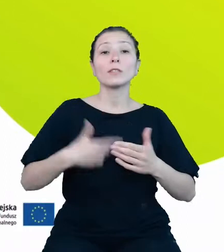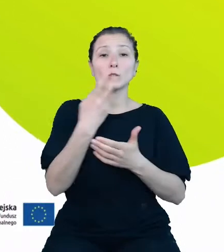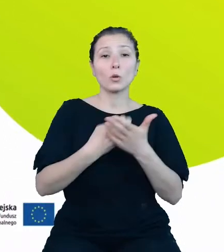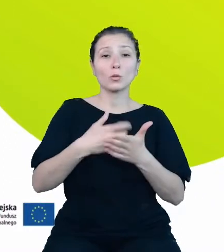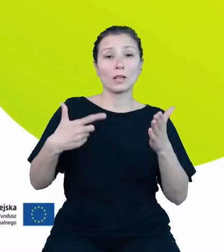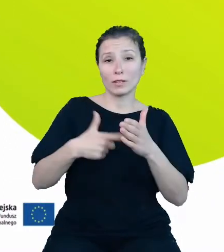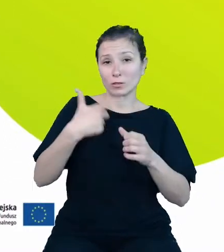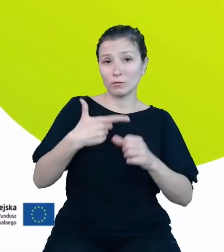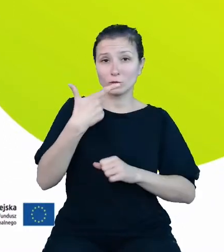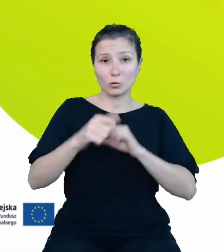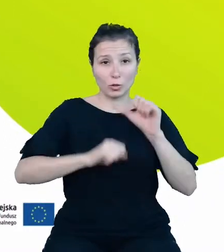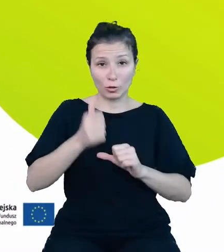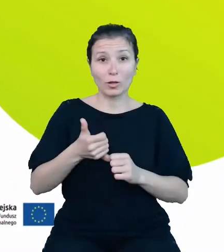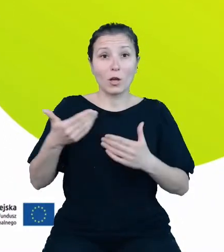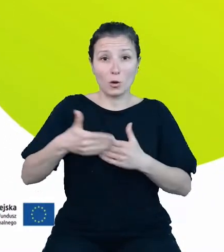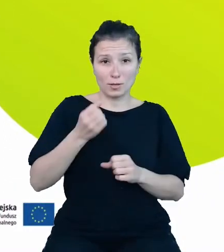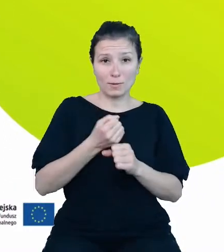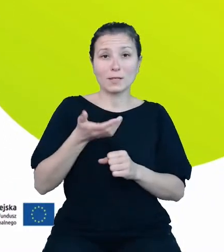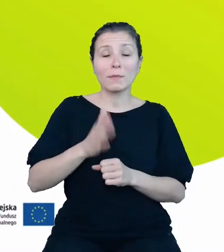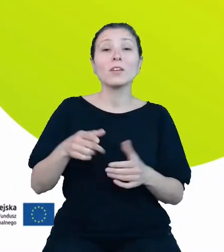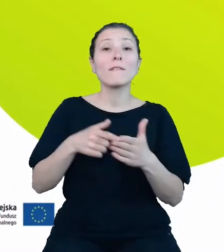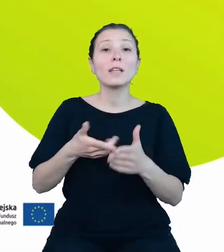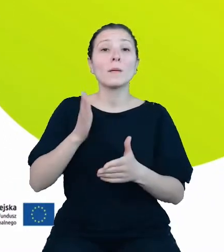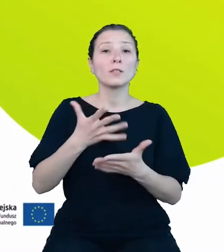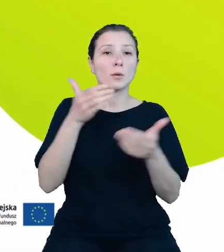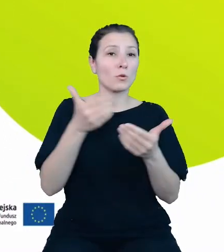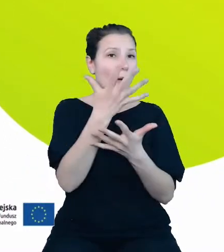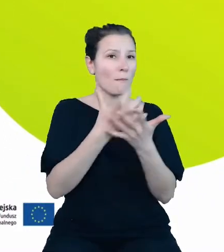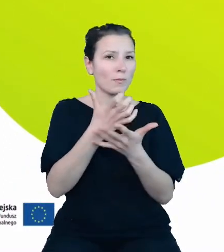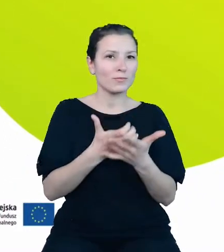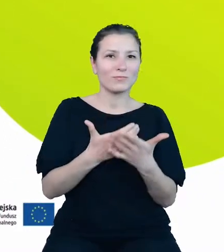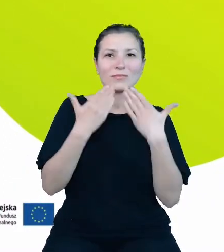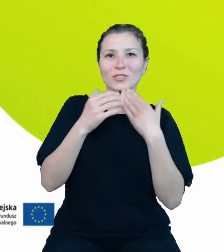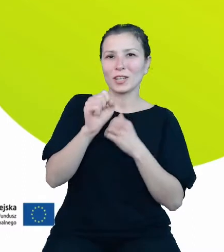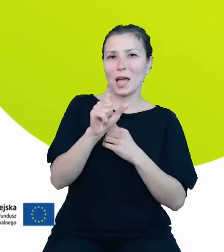Wtedy możliwe będzie pobranie przez API kompletu danych statystycznych z różnych